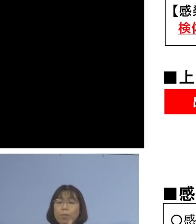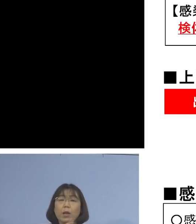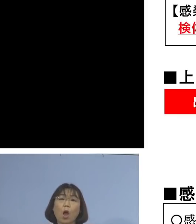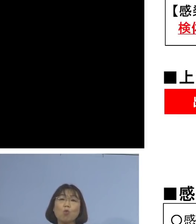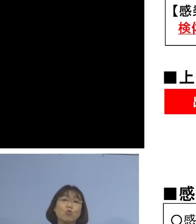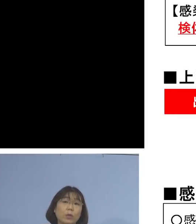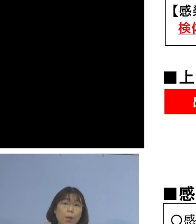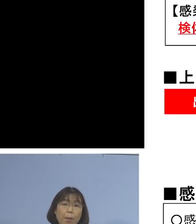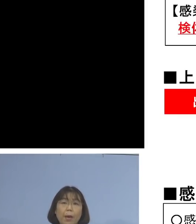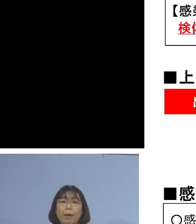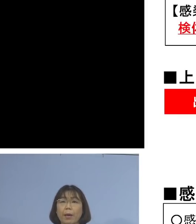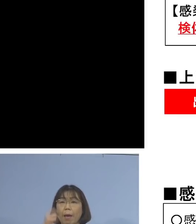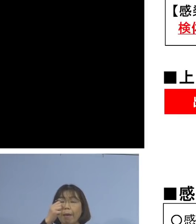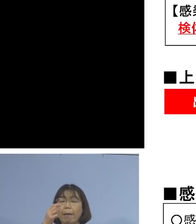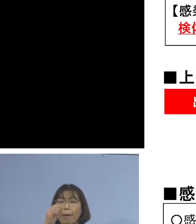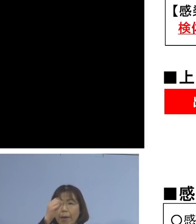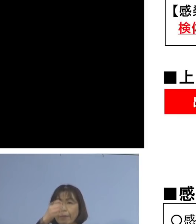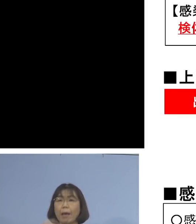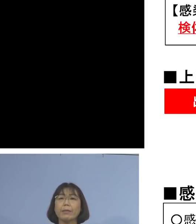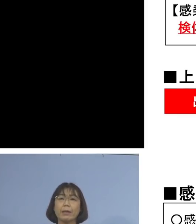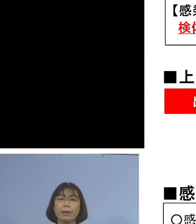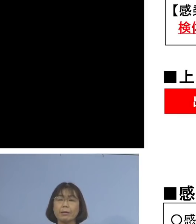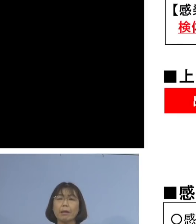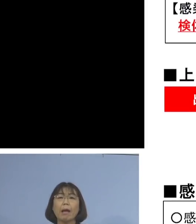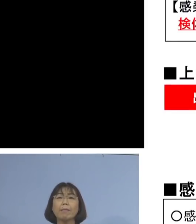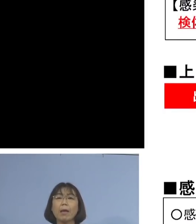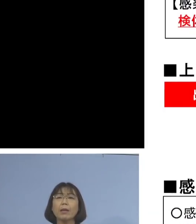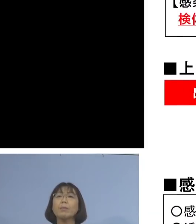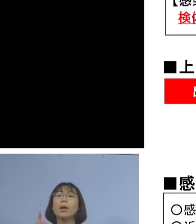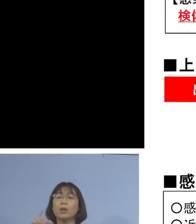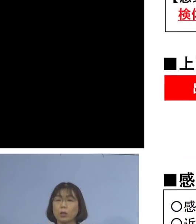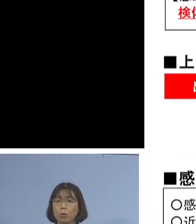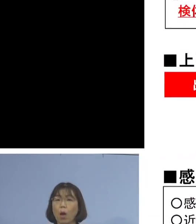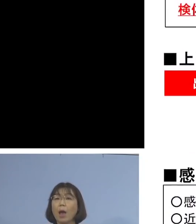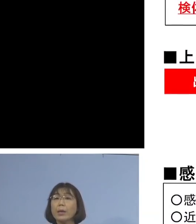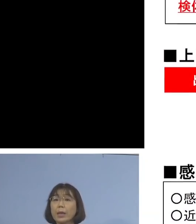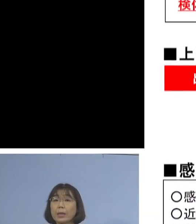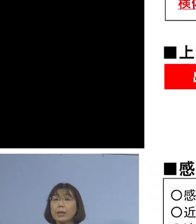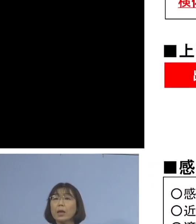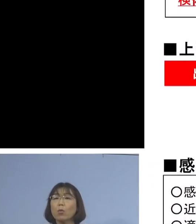感染者が無症状の場合には 検体採取したその日の2日前